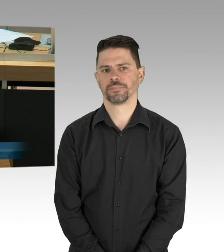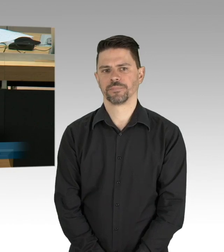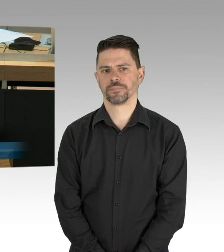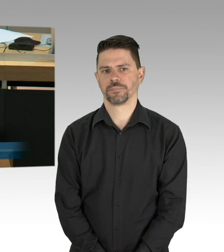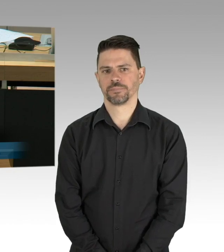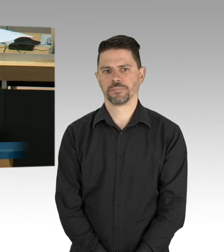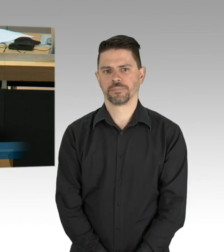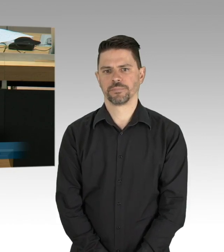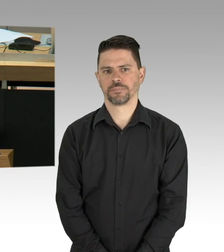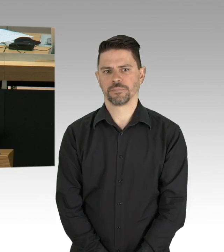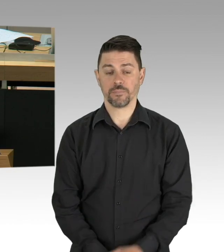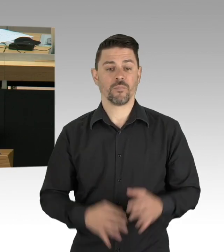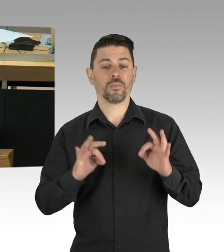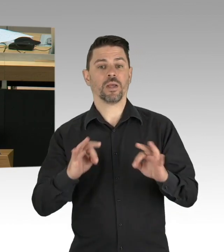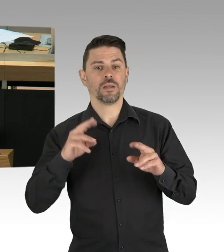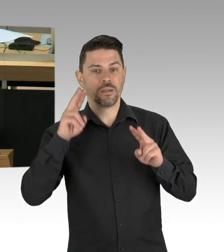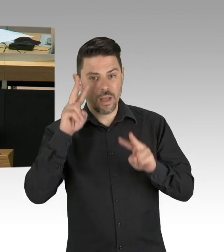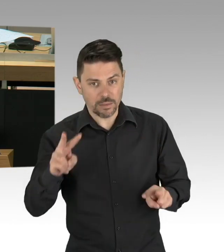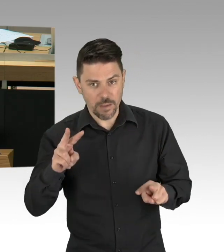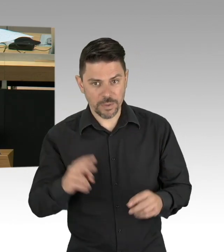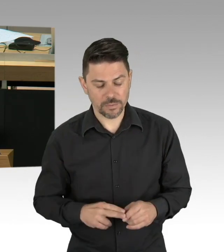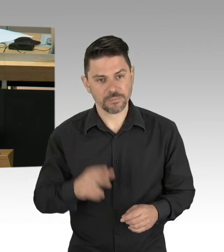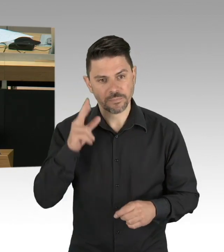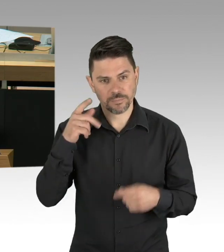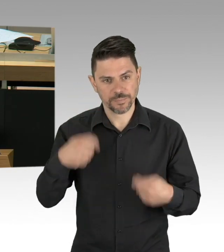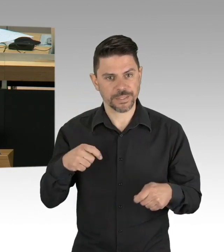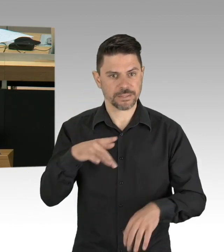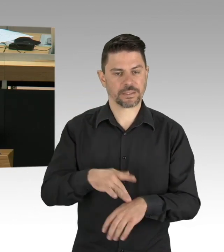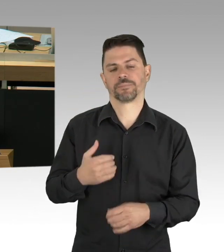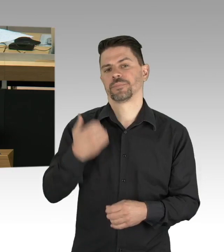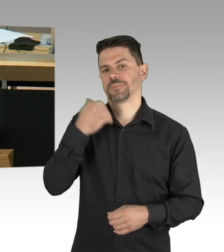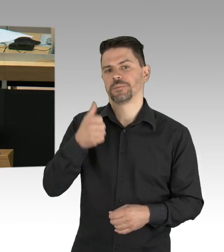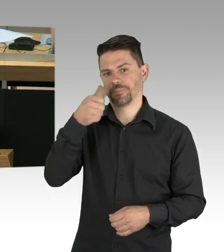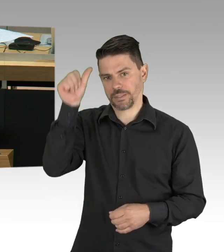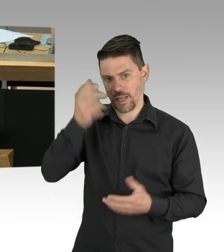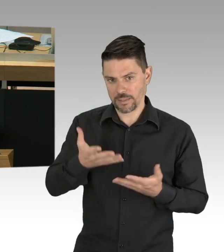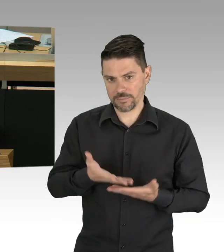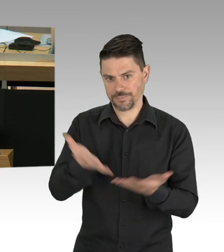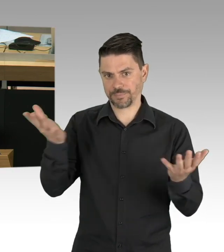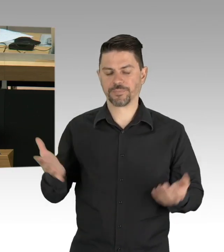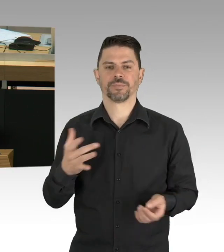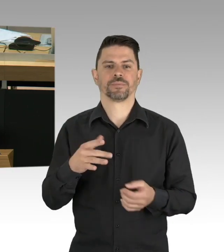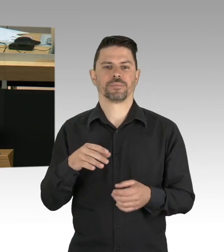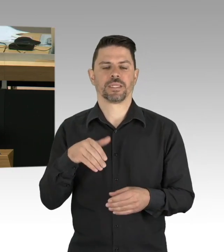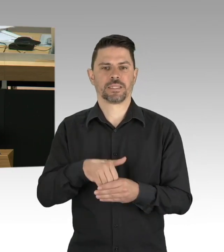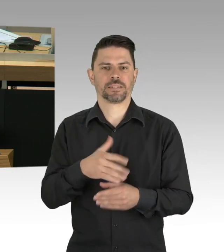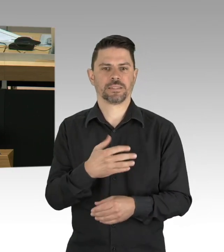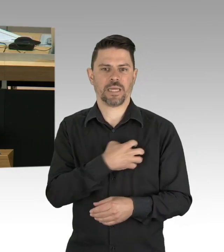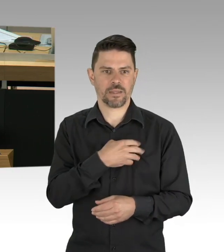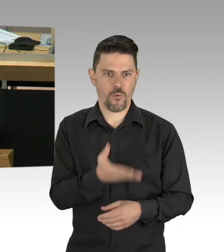weil das in der BVG bereits so gut geklappt hätte. Tatsächlich haben Sie das Volk unter Androhungen von Strafe